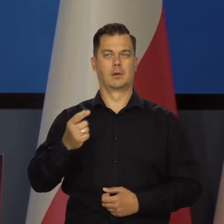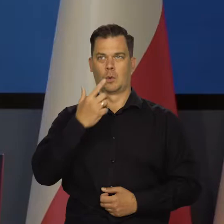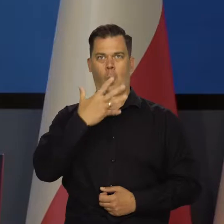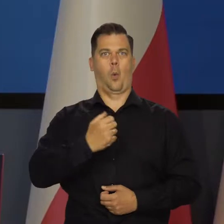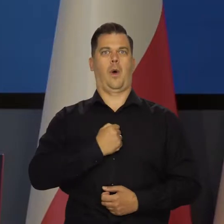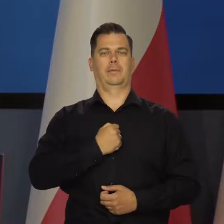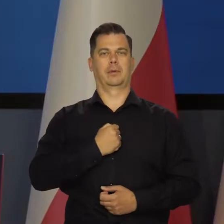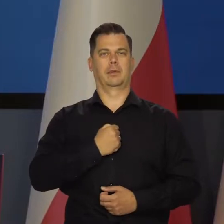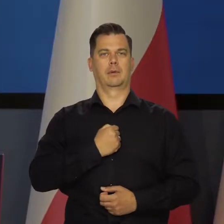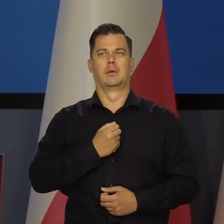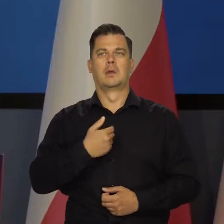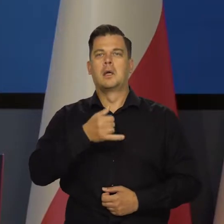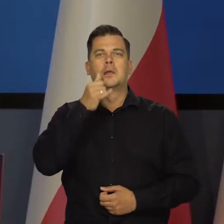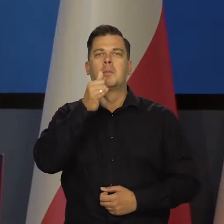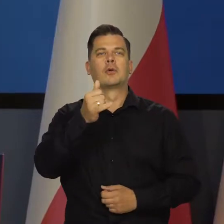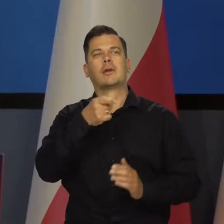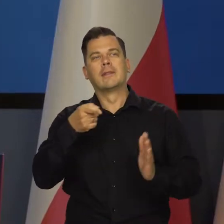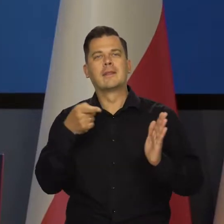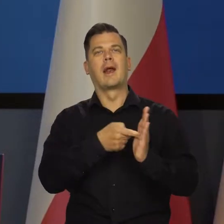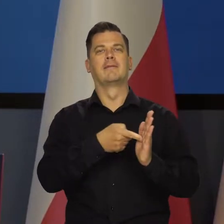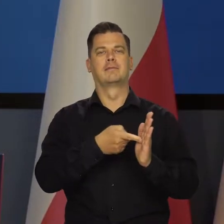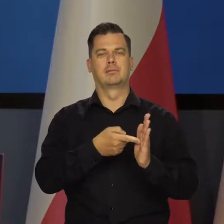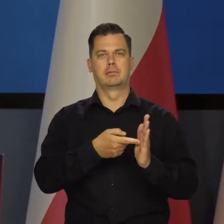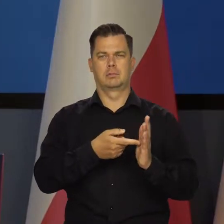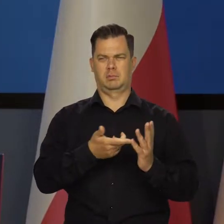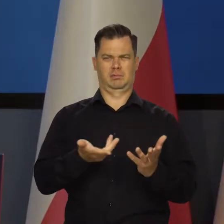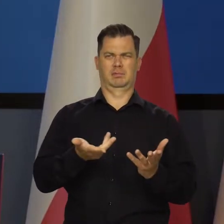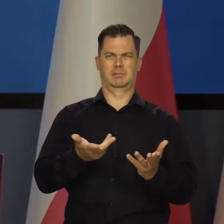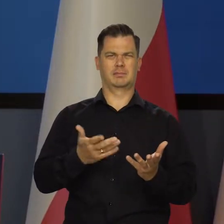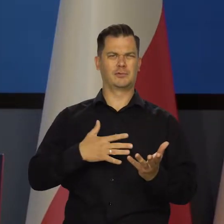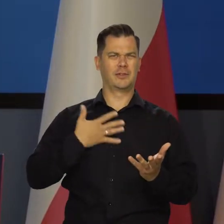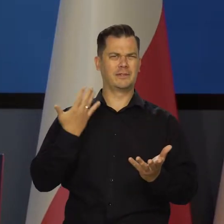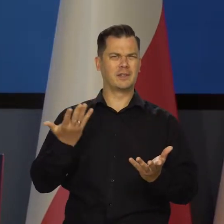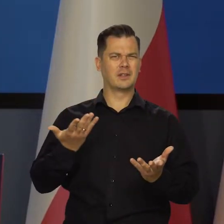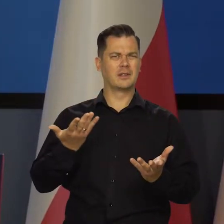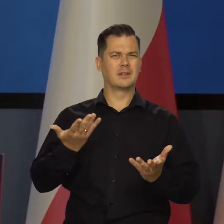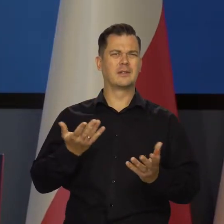że nie możemy się zdecydować i w jednym posiedzeniu podajemy różne dane.